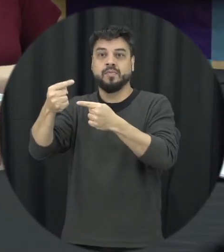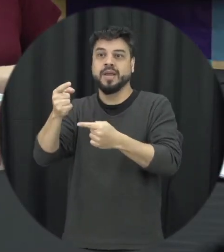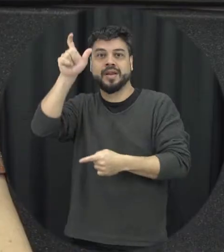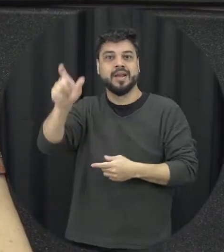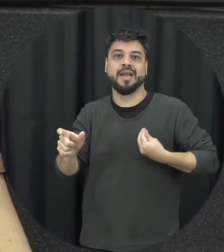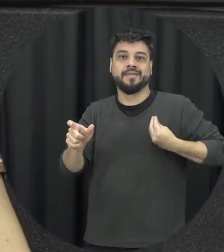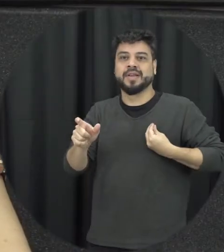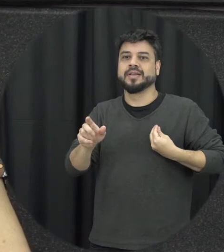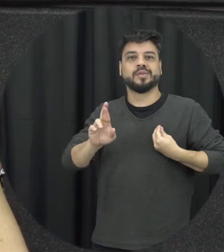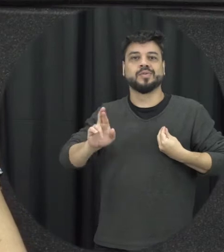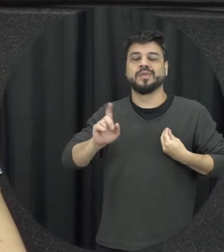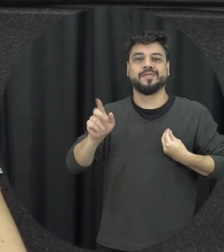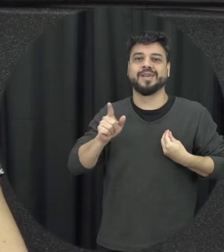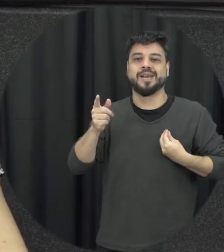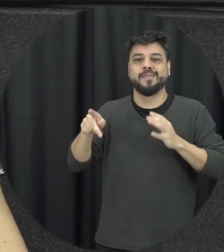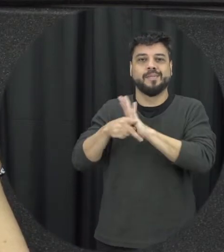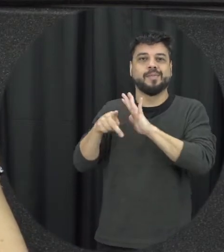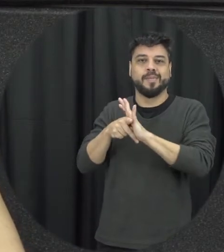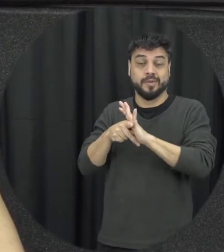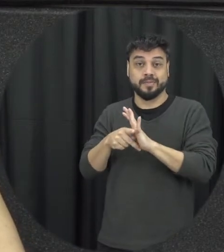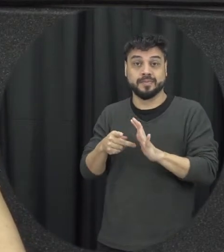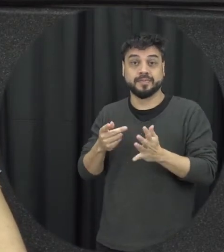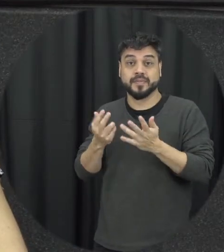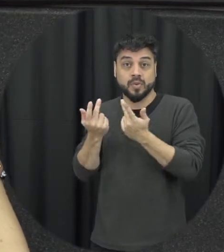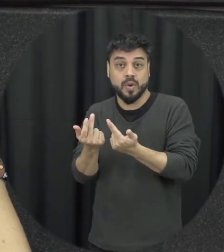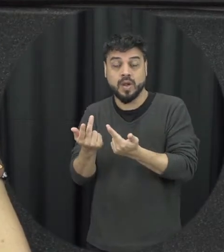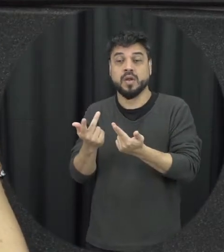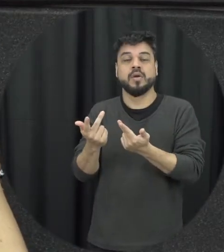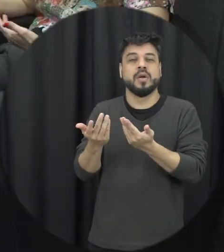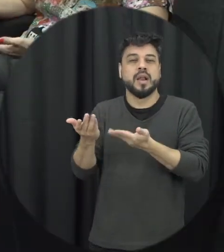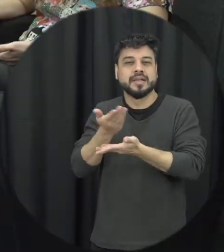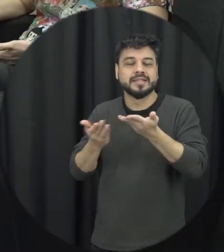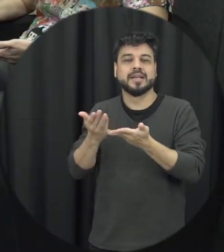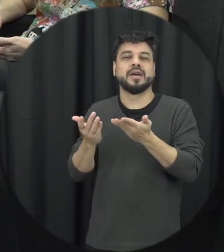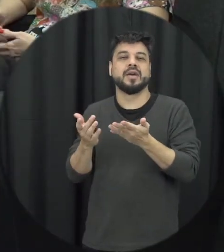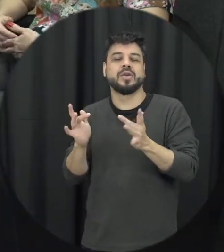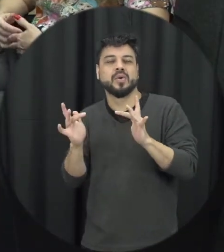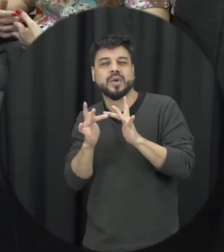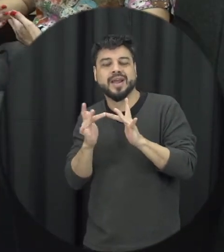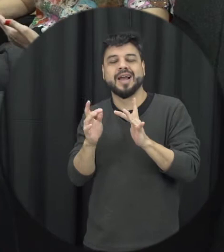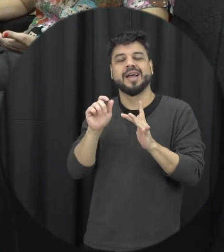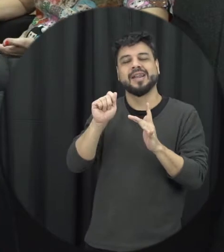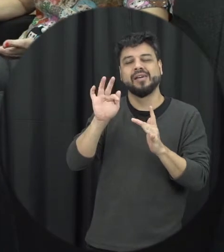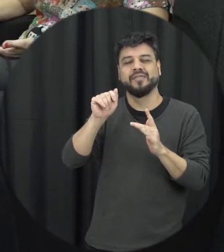mulher não vai ser mais a mesma né nesta sua relação íntima de afeto no Cuidado e no próprio